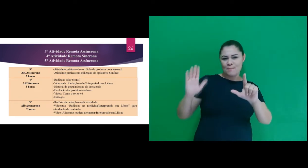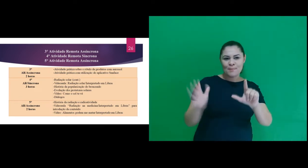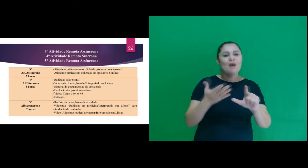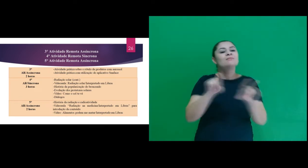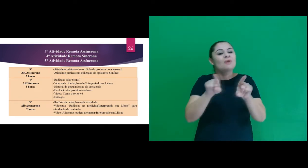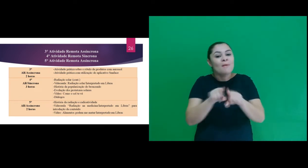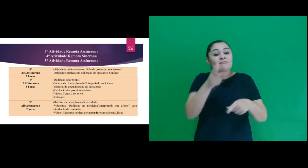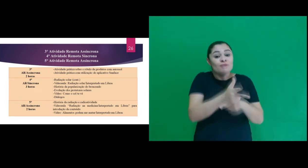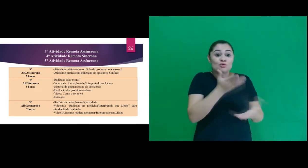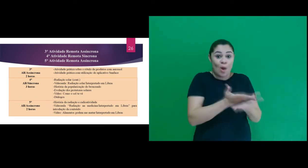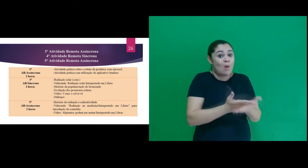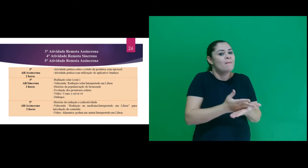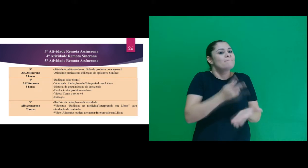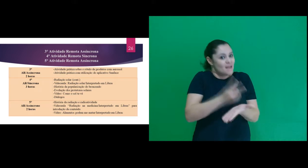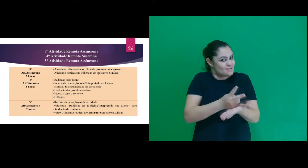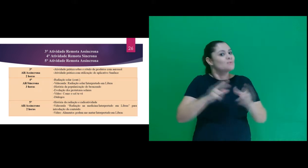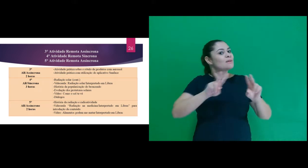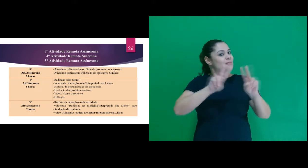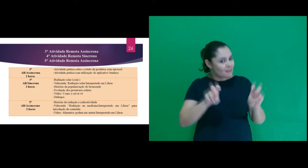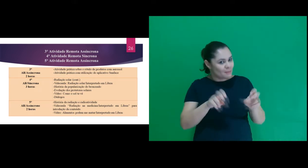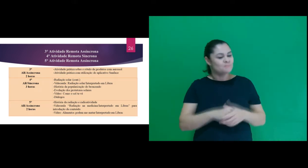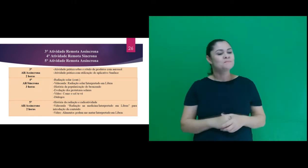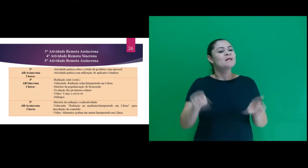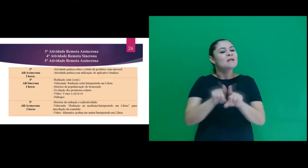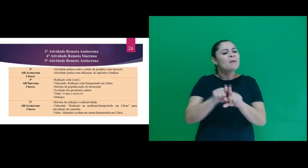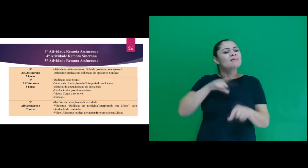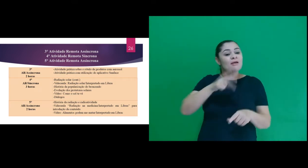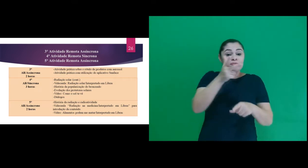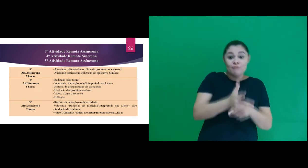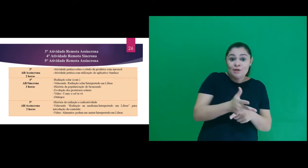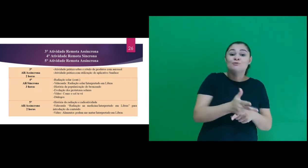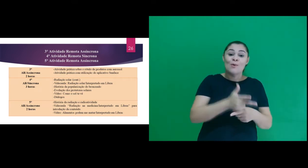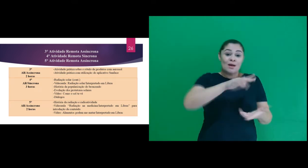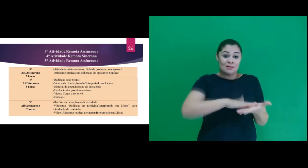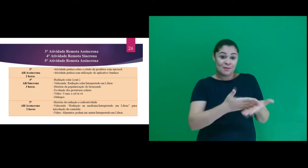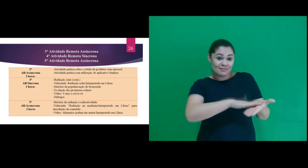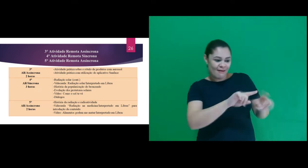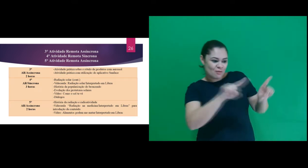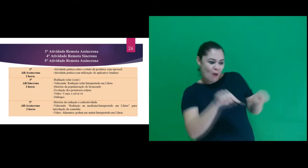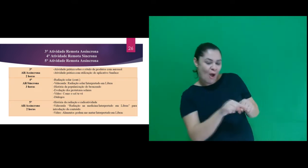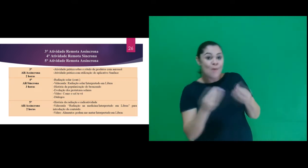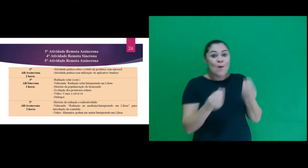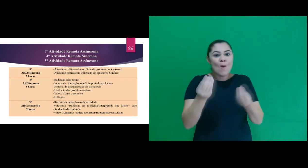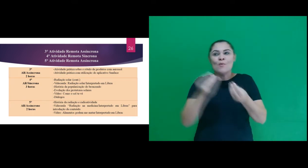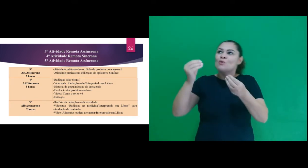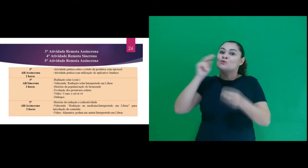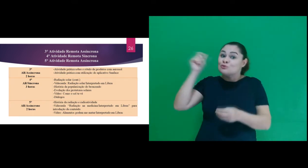gráficas (slides) e videoaula sobre o tema, também o vídeo interpretado como o sol te vê,